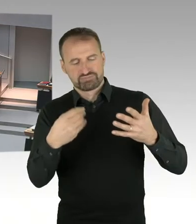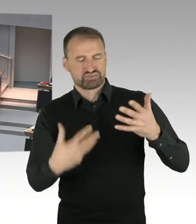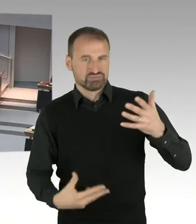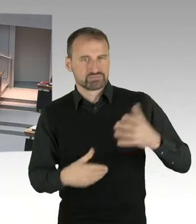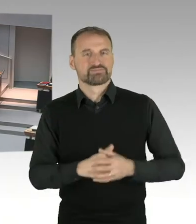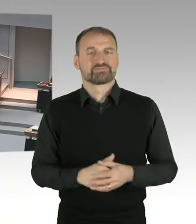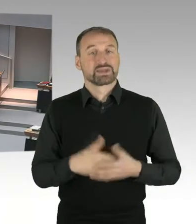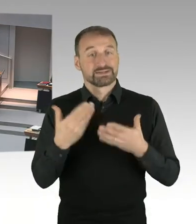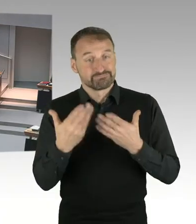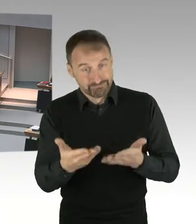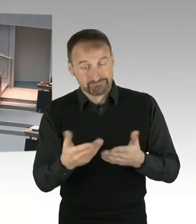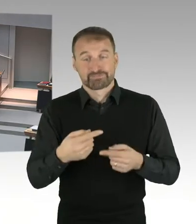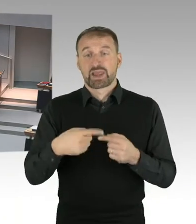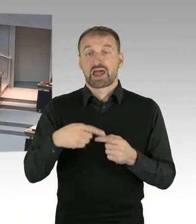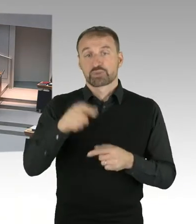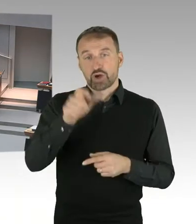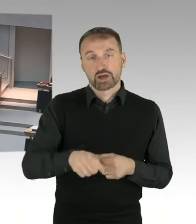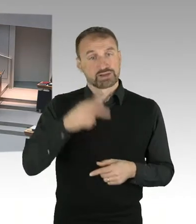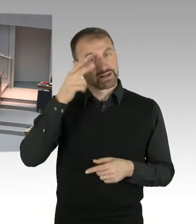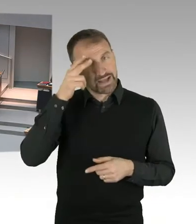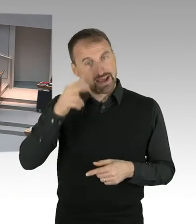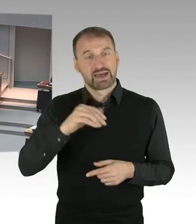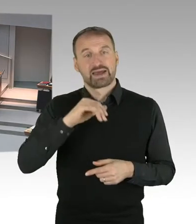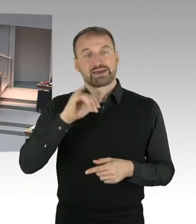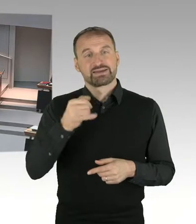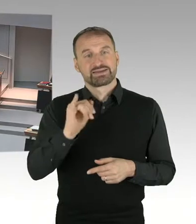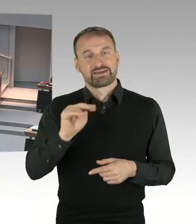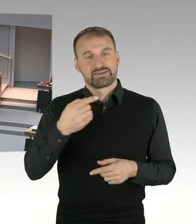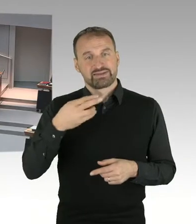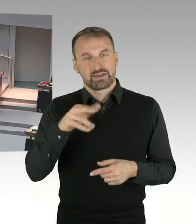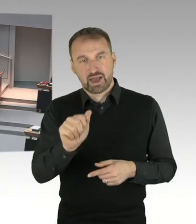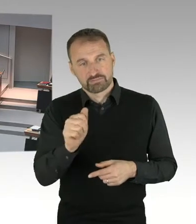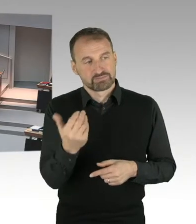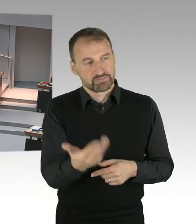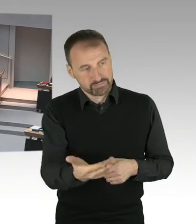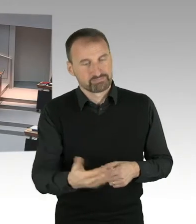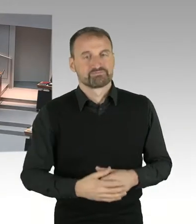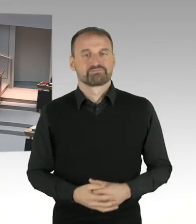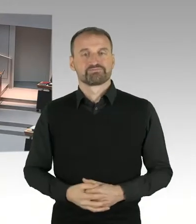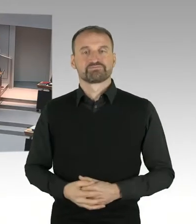(Gong) (Präsidium) Es war nur der zweite Gong, alles gut. (Sprecherwechsel) Darf ich?